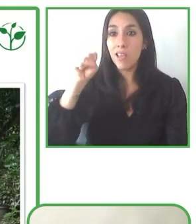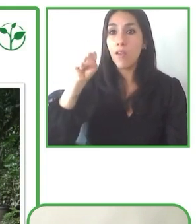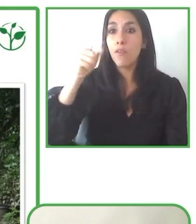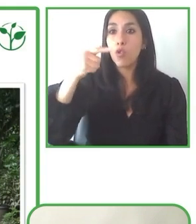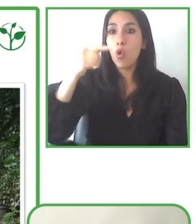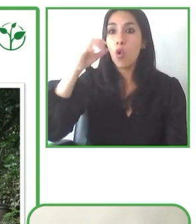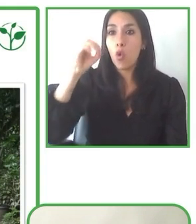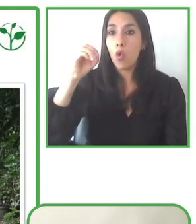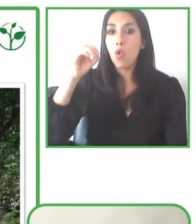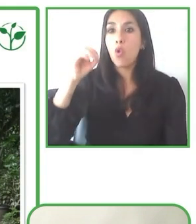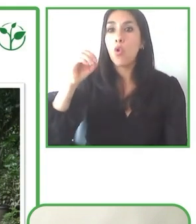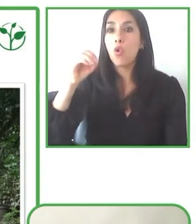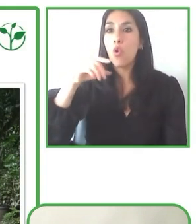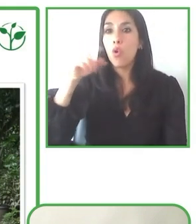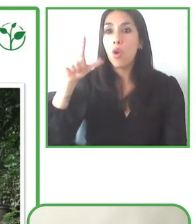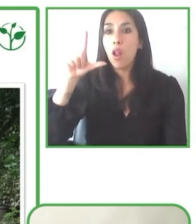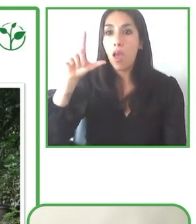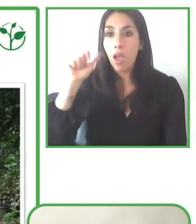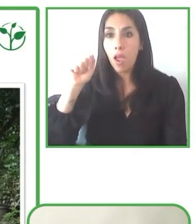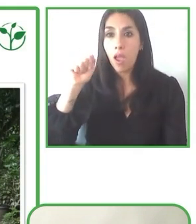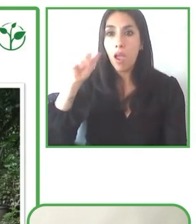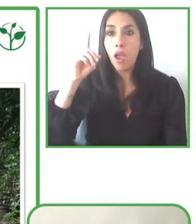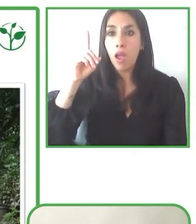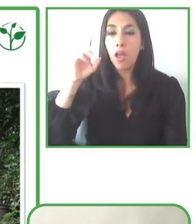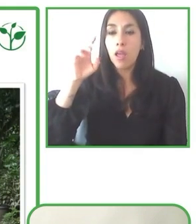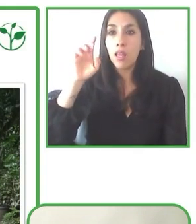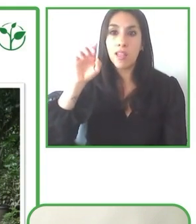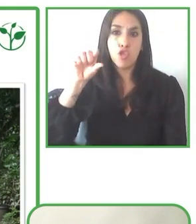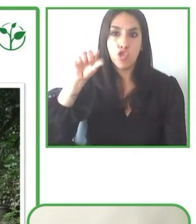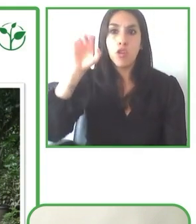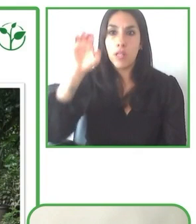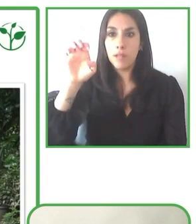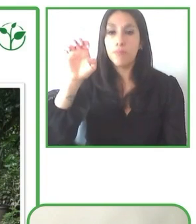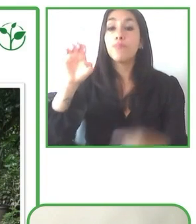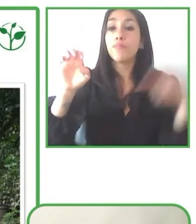Yo como usuario de silla de ruedas, seguro que me animaré en algún momento dado a